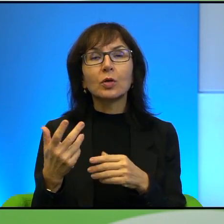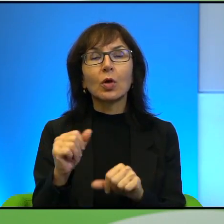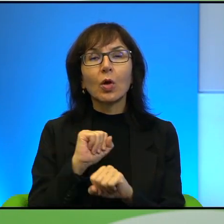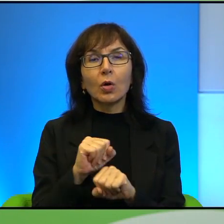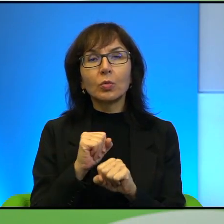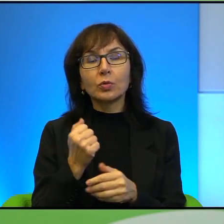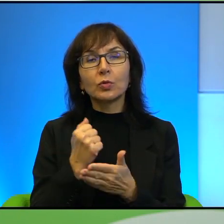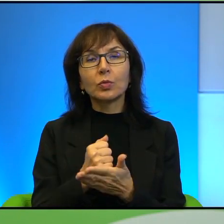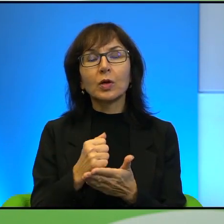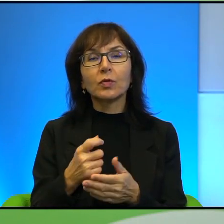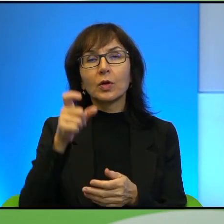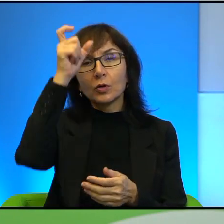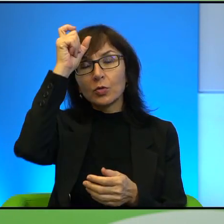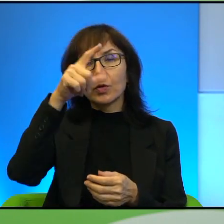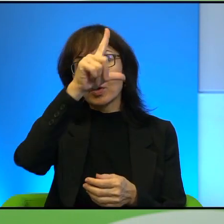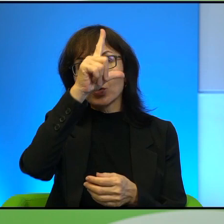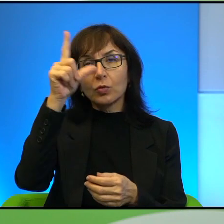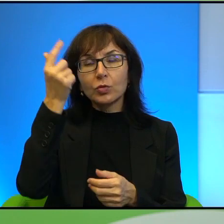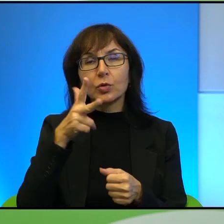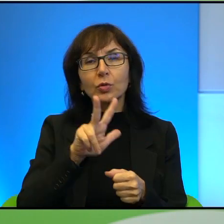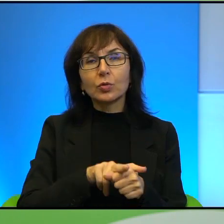do tych ludzi, którzy jakby są, opowiadają się wyraźnie za właśnie